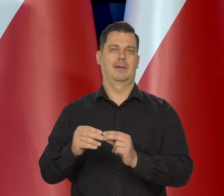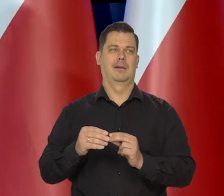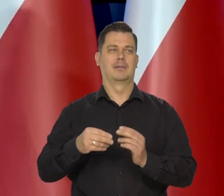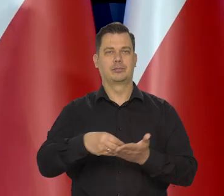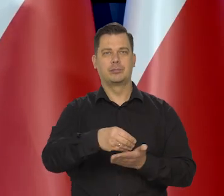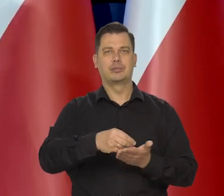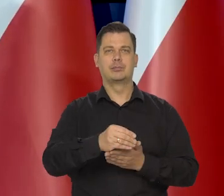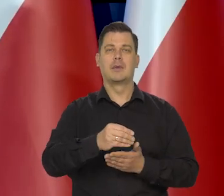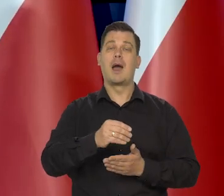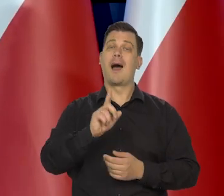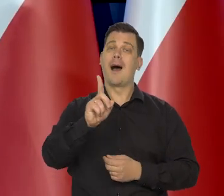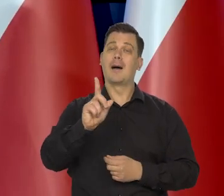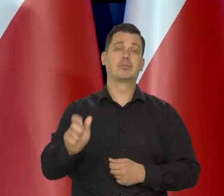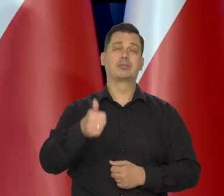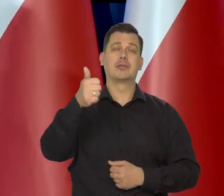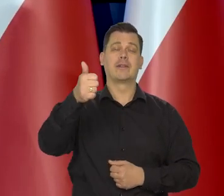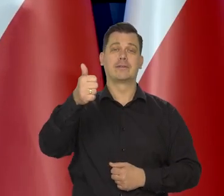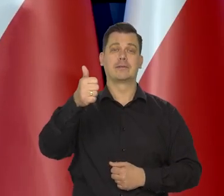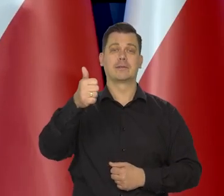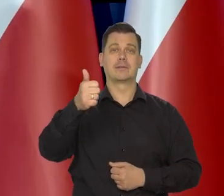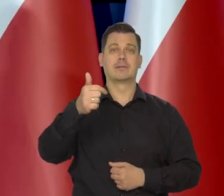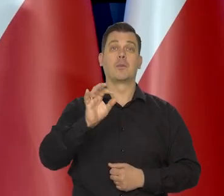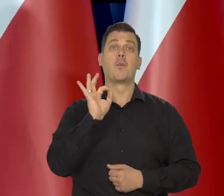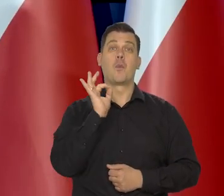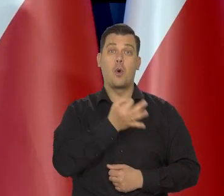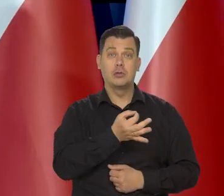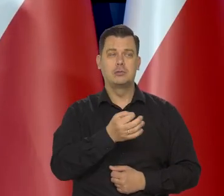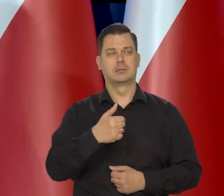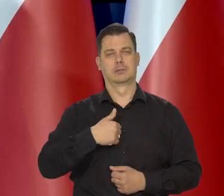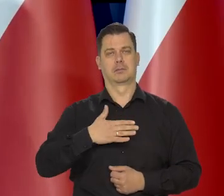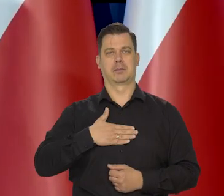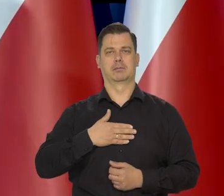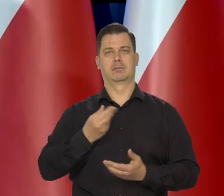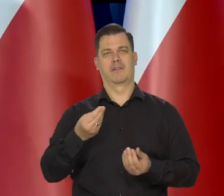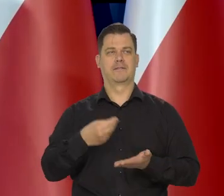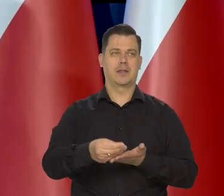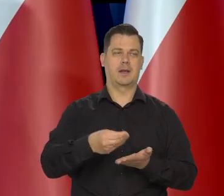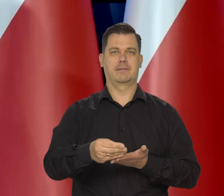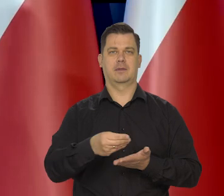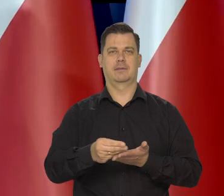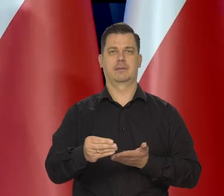ale przede wszystkim korzystali z tego, że są młodzi i wydawali pieniądze na swoją edukację.